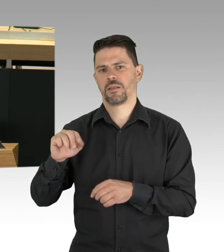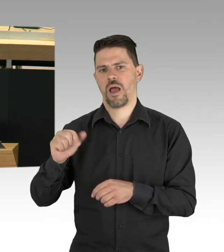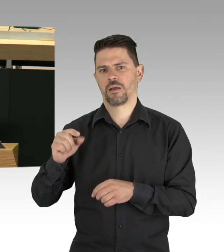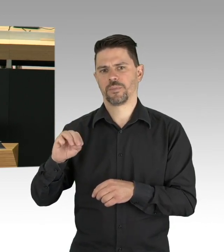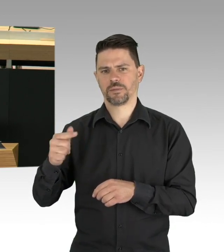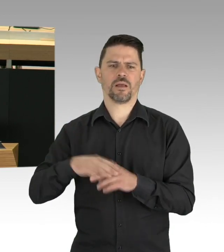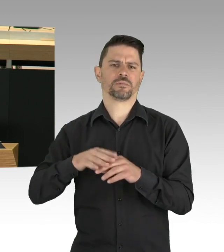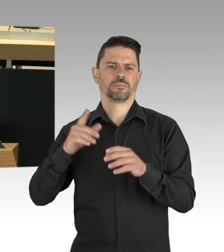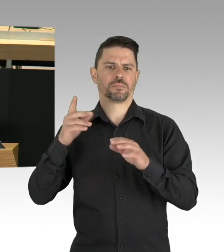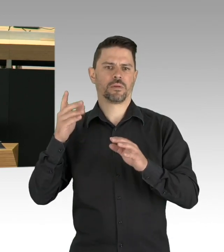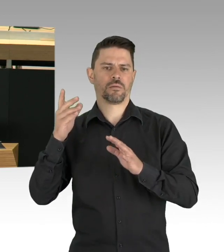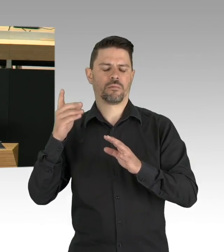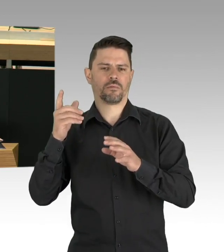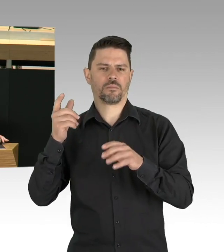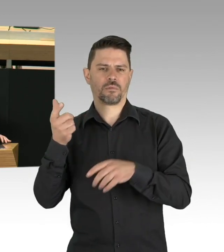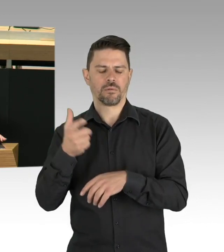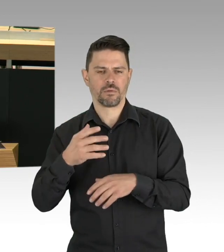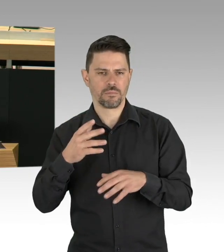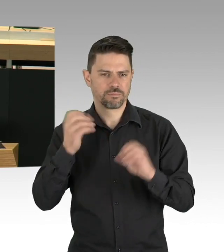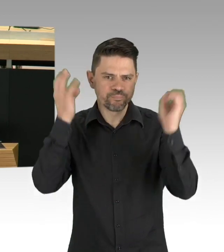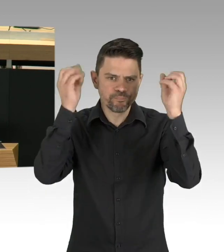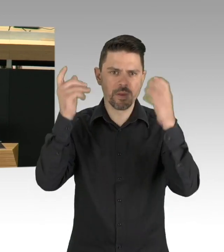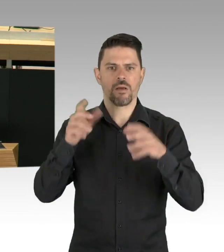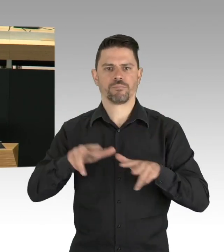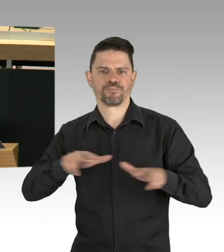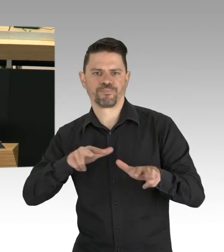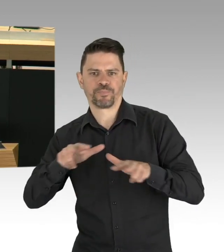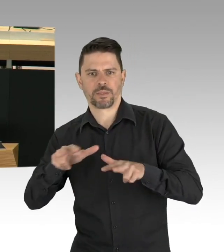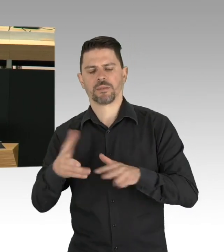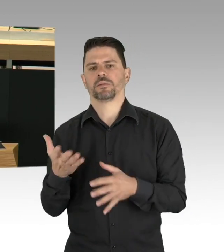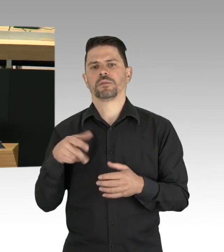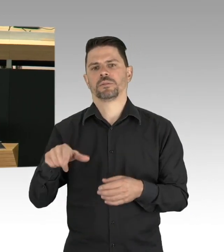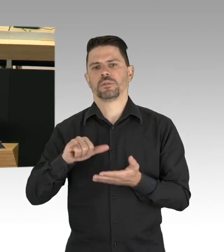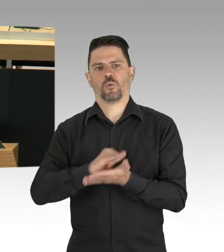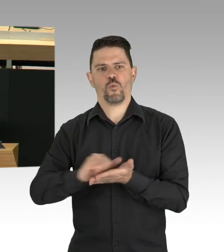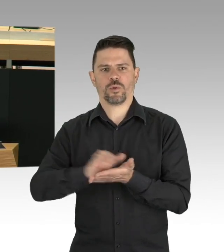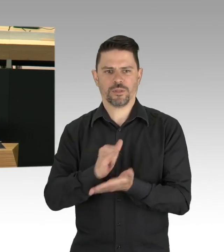aber nicht unbedingt koordiniert. Daraus hat man in New York gelernt